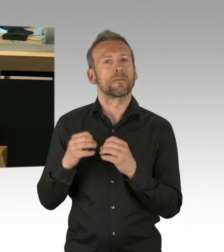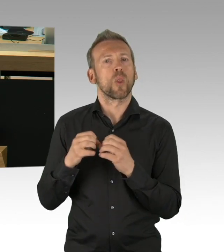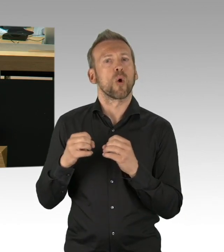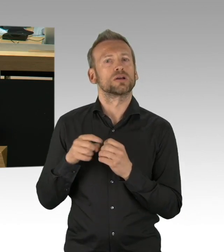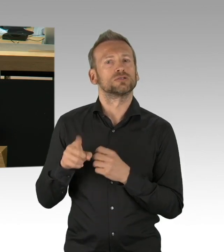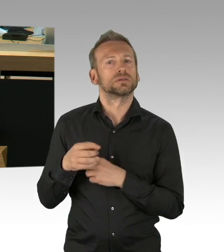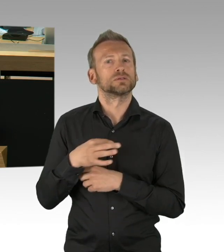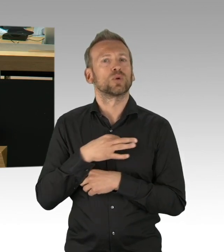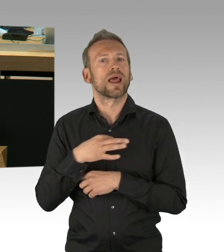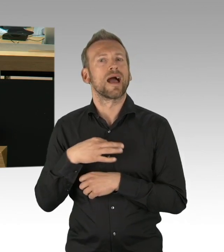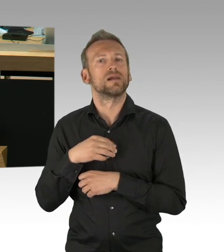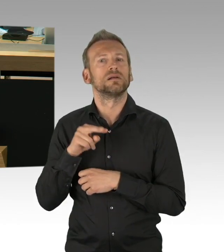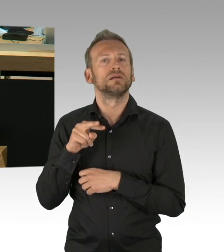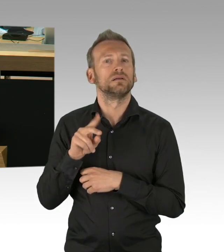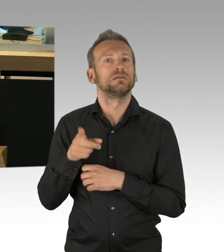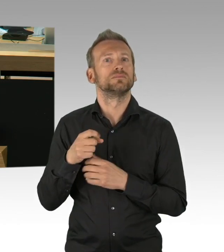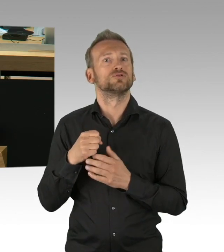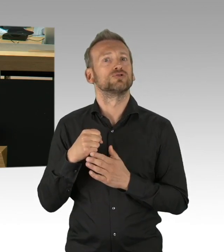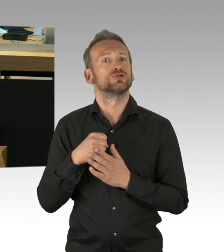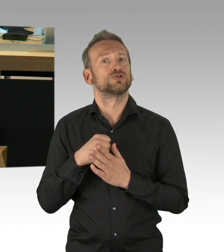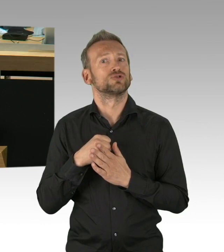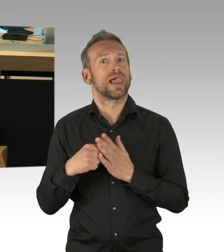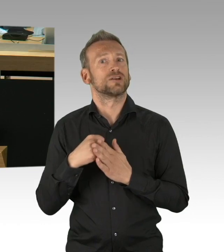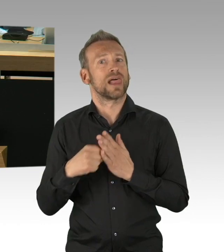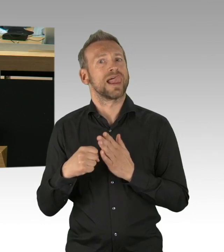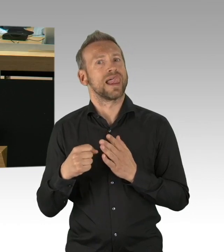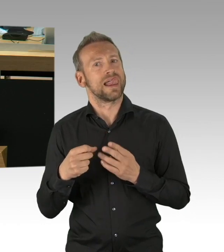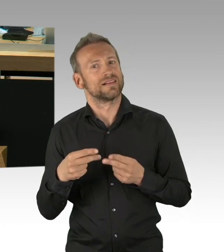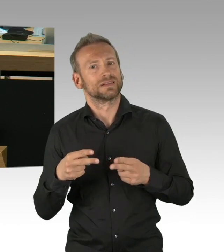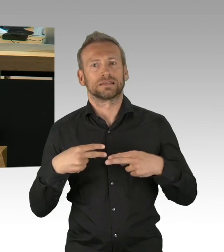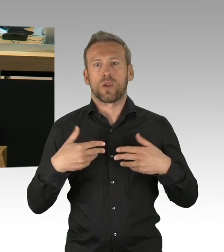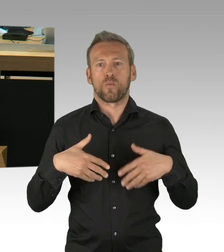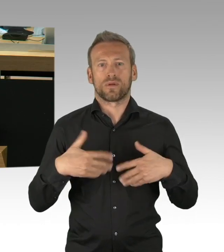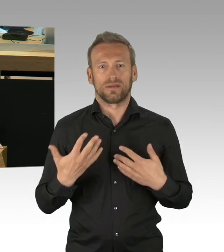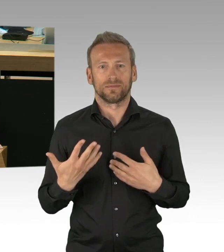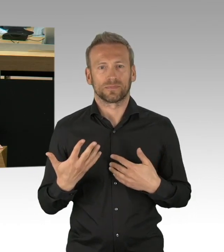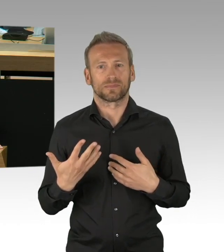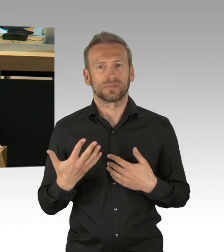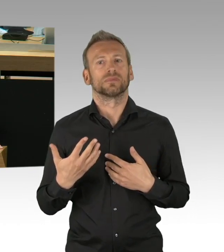beispielsweise einen Ort wieder eröffnet haben, schrittweise, der sehr, sehr problematisch sein kann